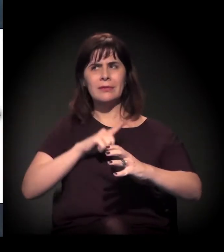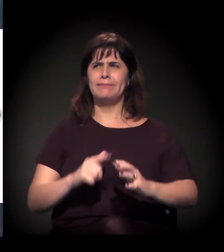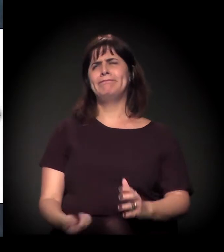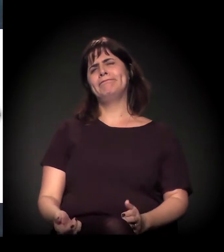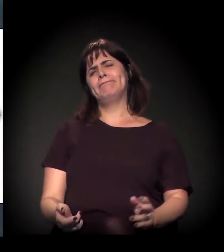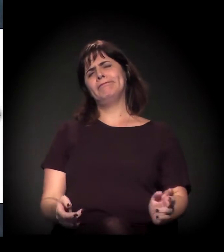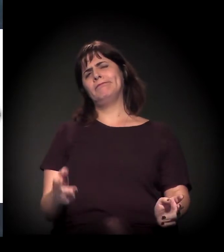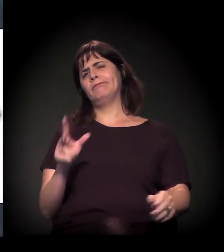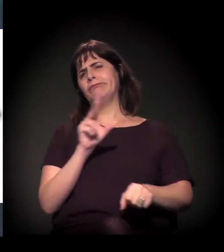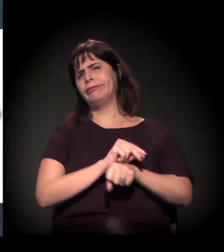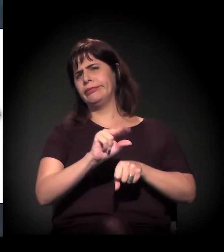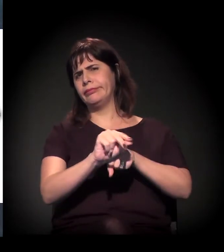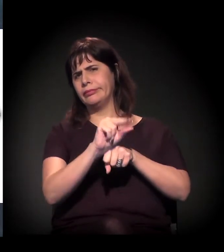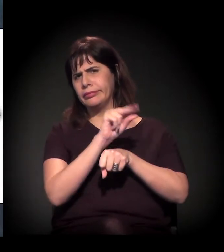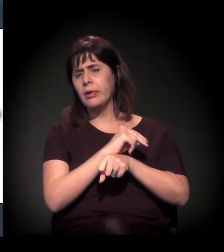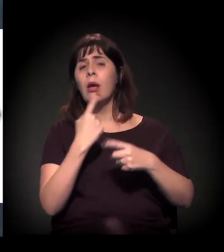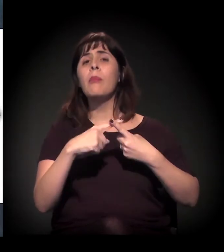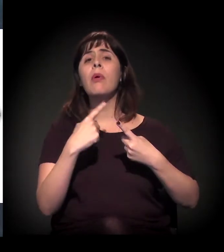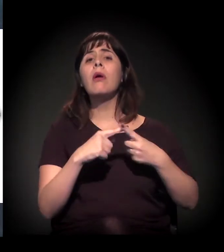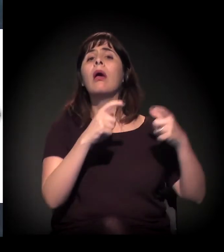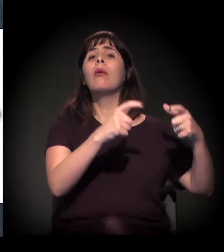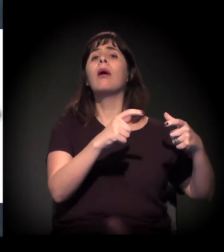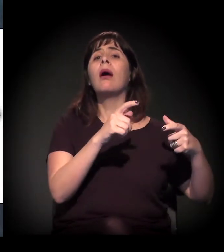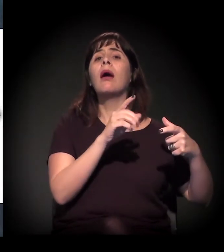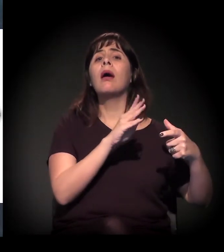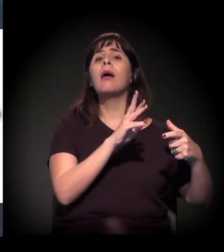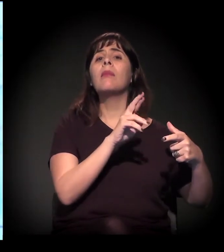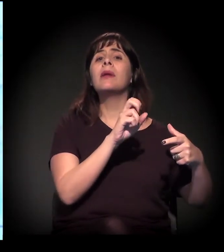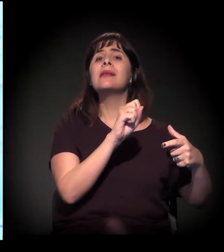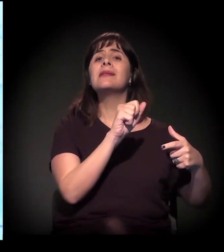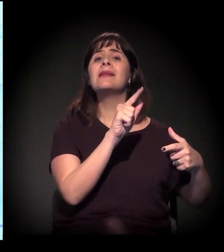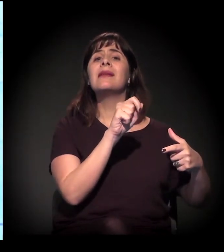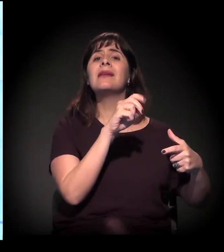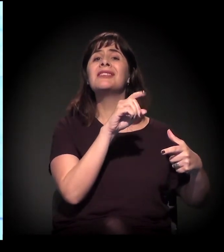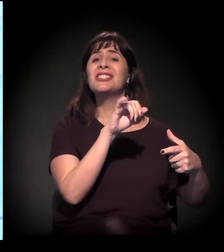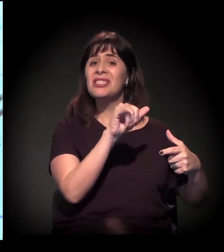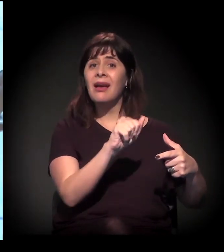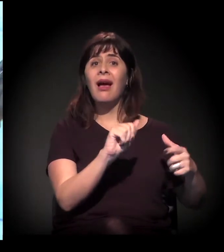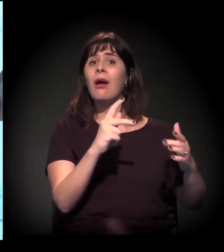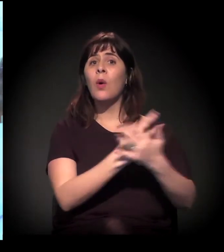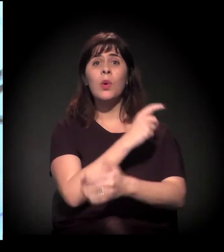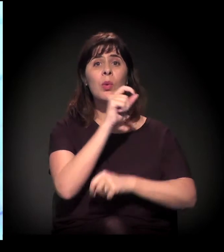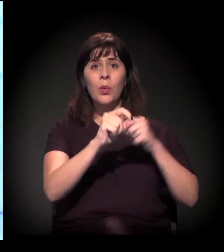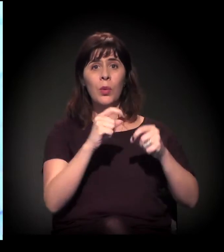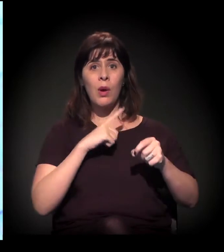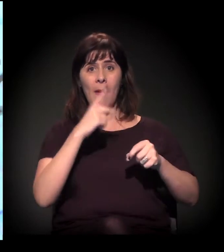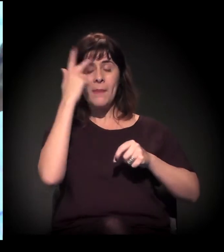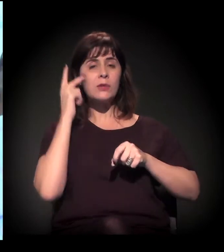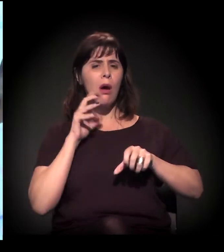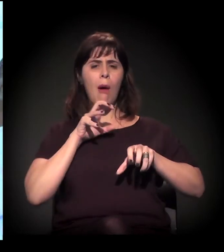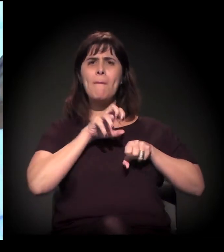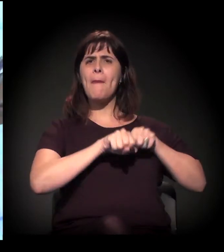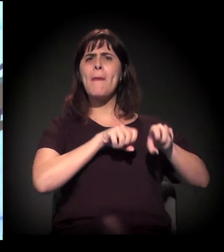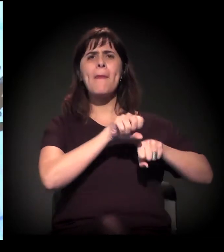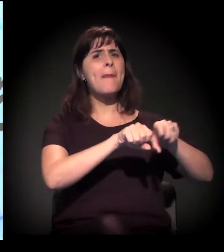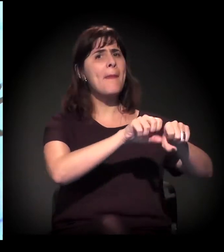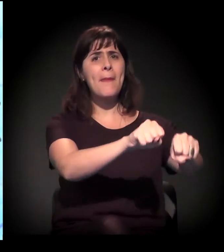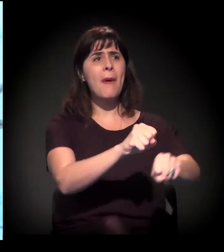− não sei se alguém mora naquela região do Norte da cidade −, é escandaloso o processo de ocupação para a mancha da Cantareira da cidade.